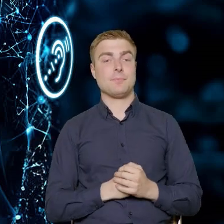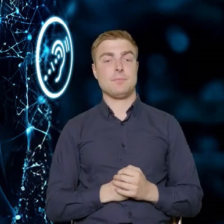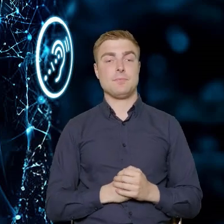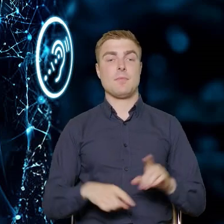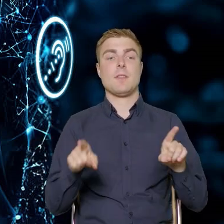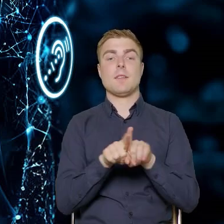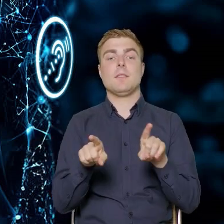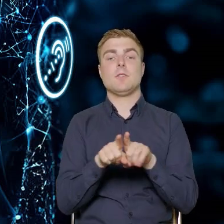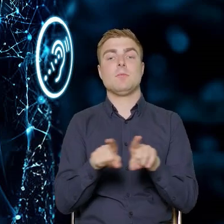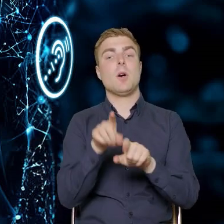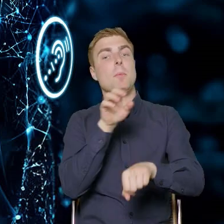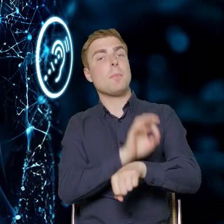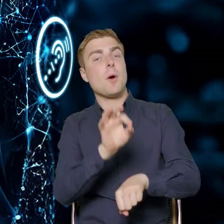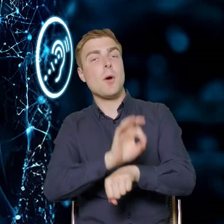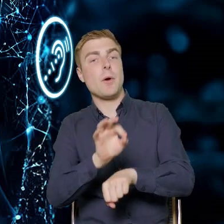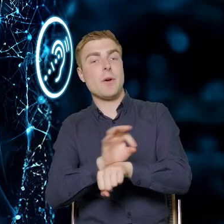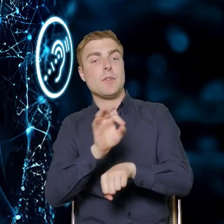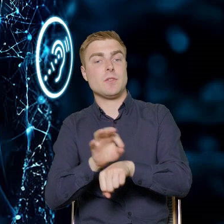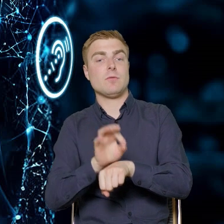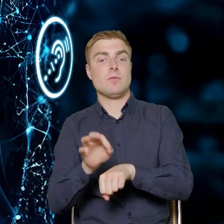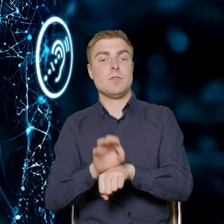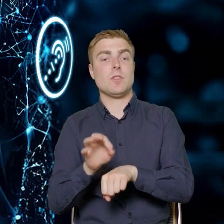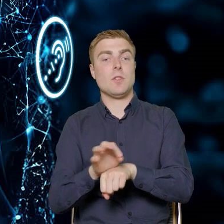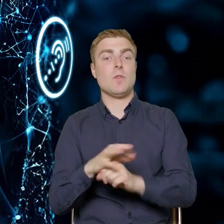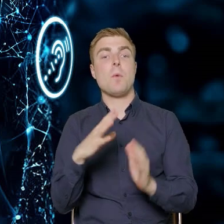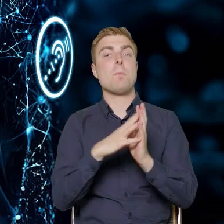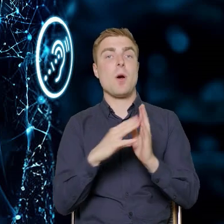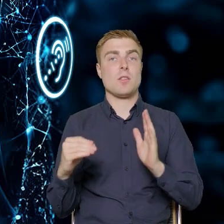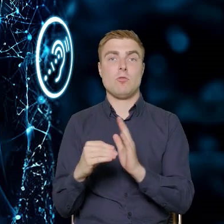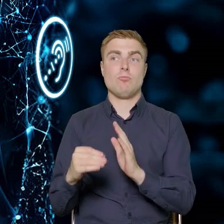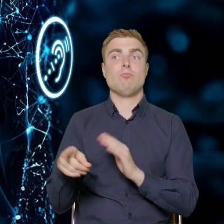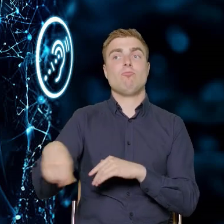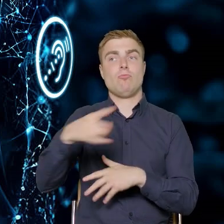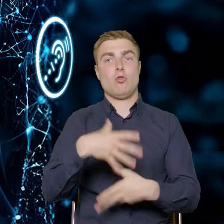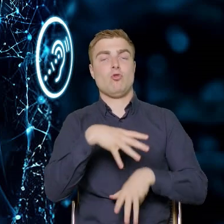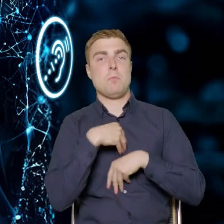Też projekty realizowane w modelu beneficjenckim, też nasi beneficjenci,